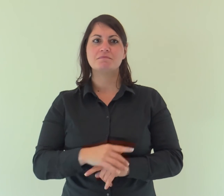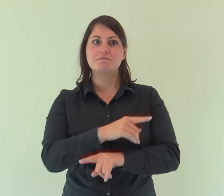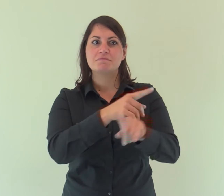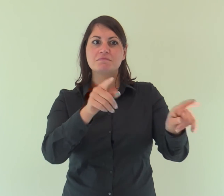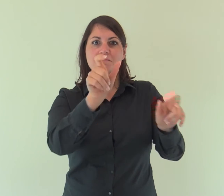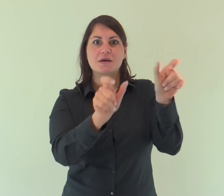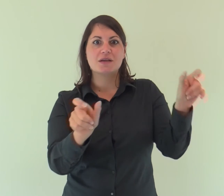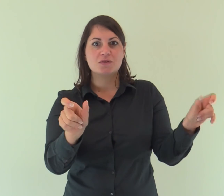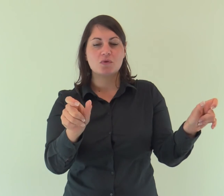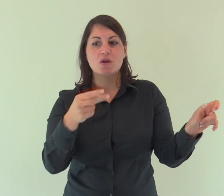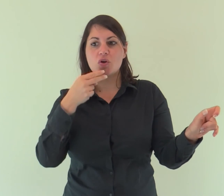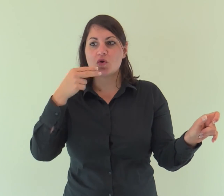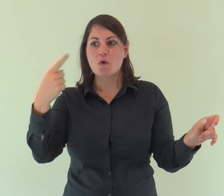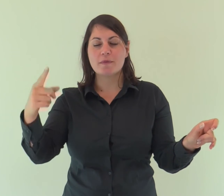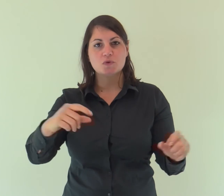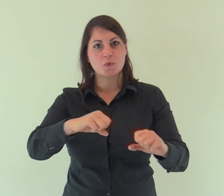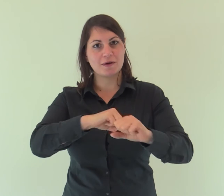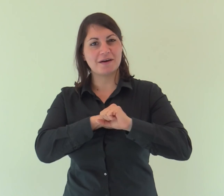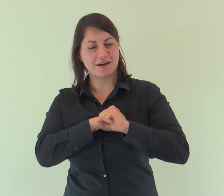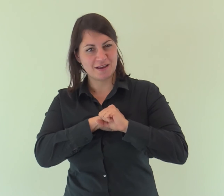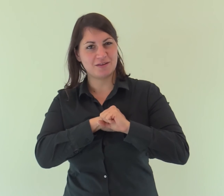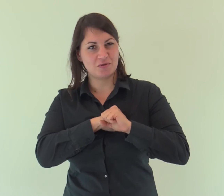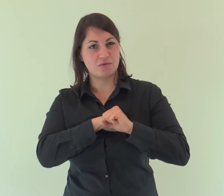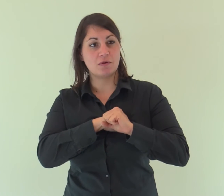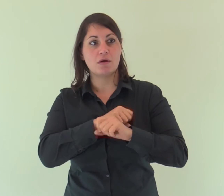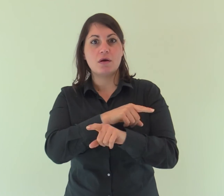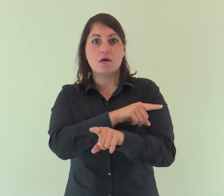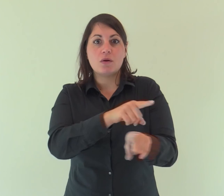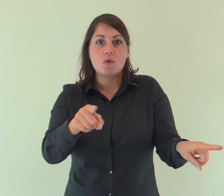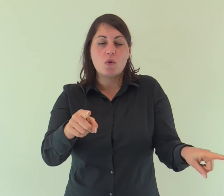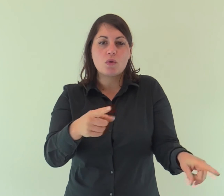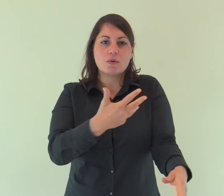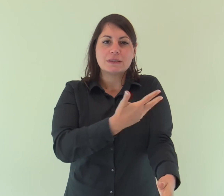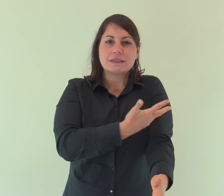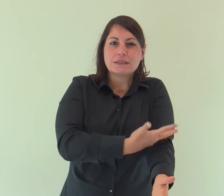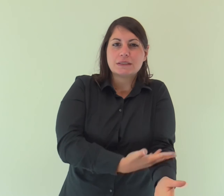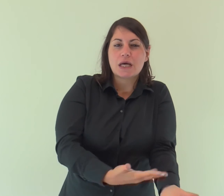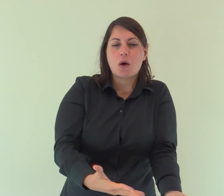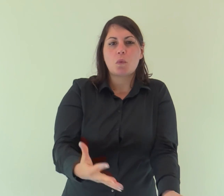a quelli che credono nel suo nome, i quali, non da sangue